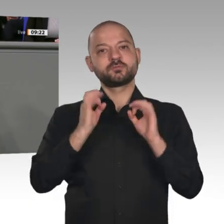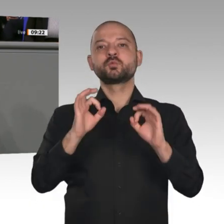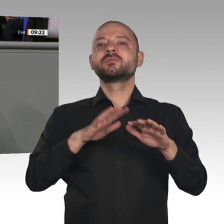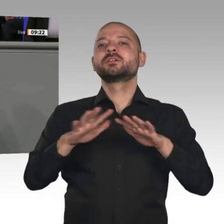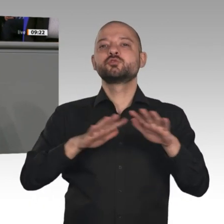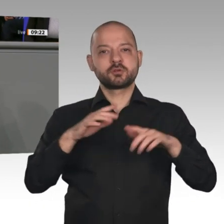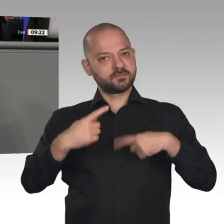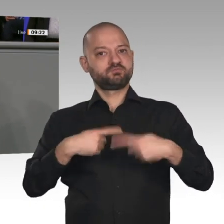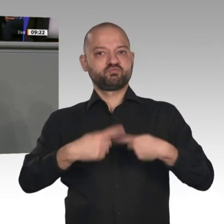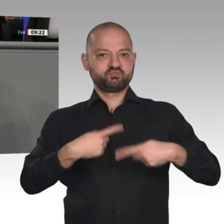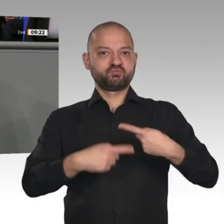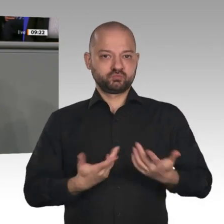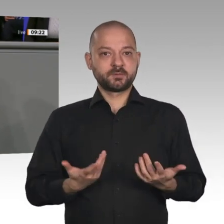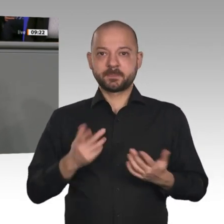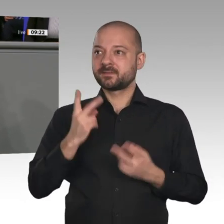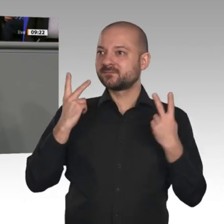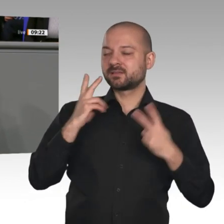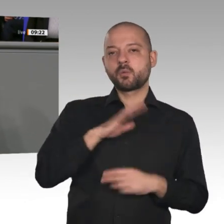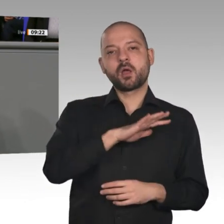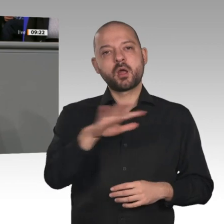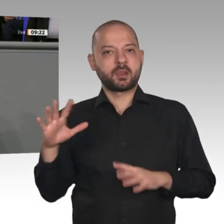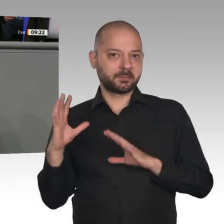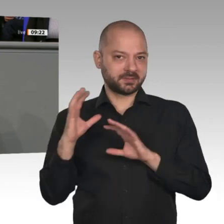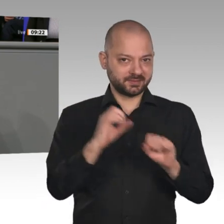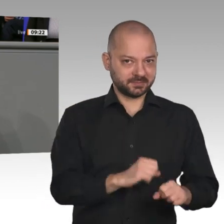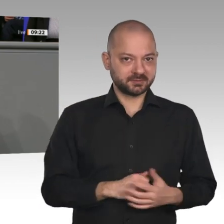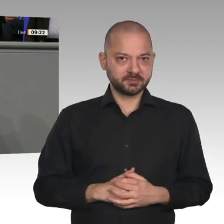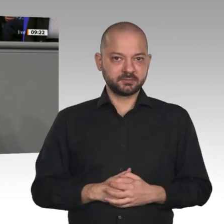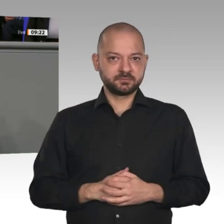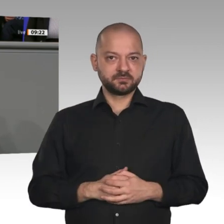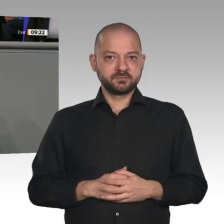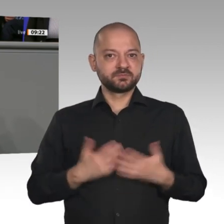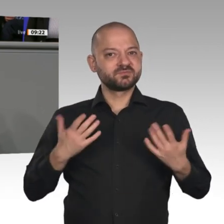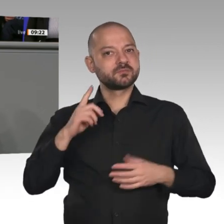Aber ich halte ihn für gültiger denn je. Liebe Kolleginnen und Kollegen, es gibt